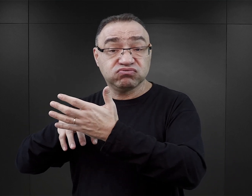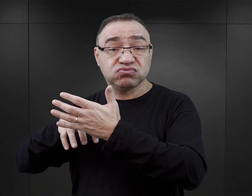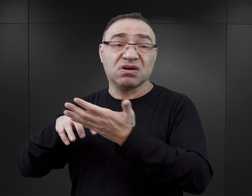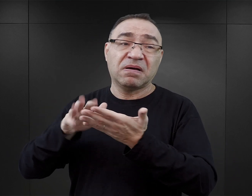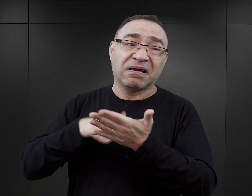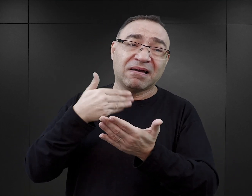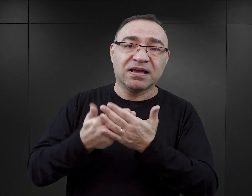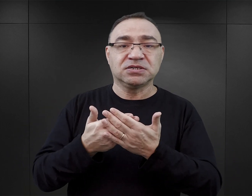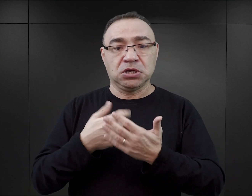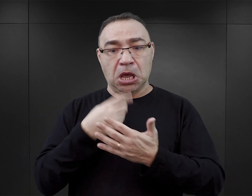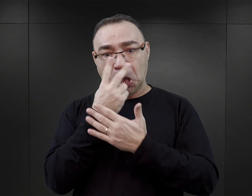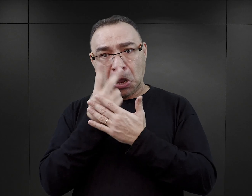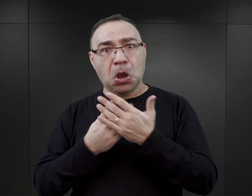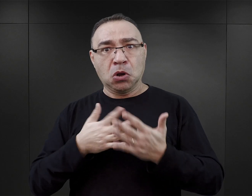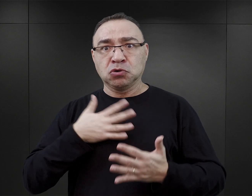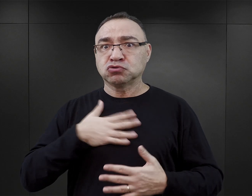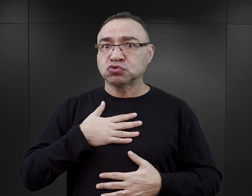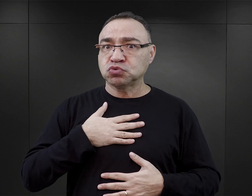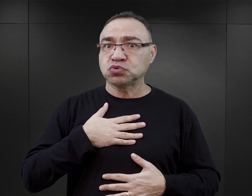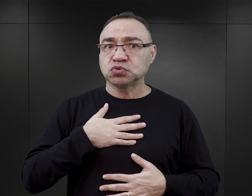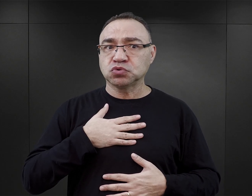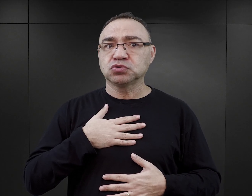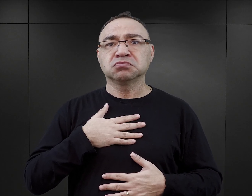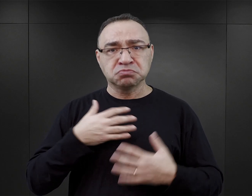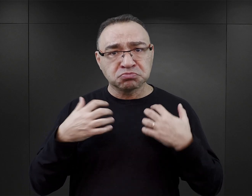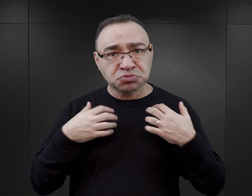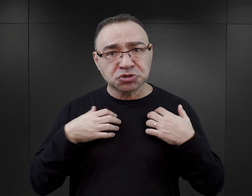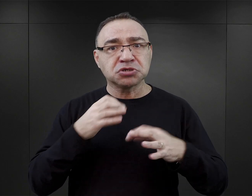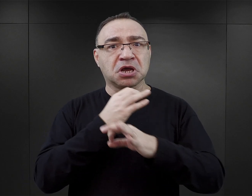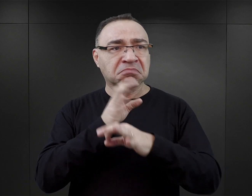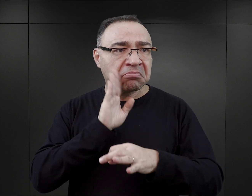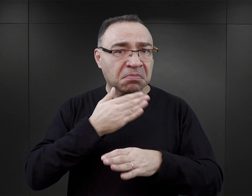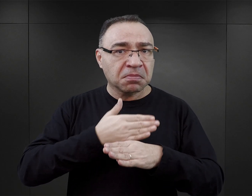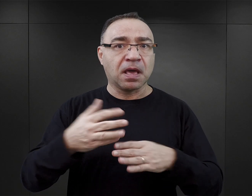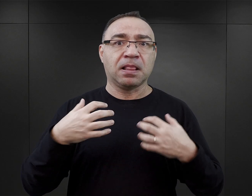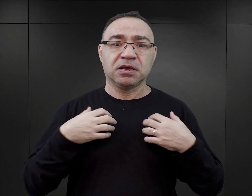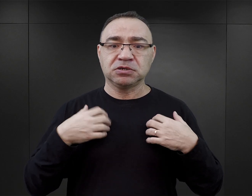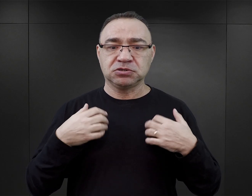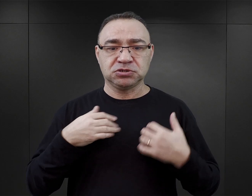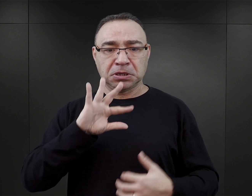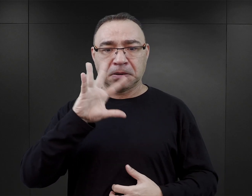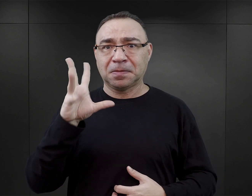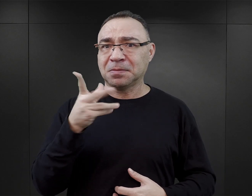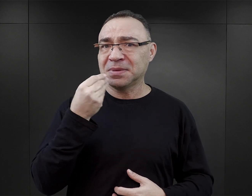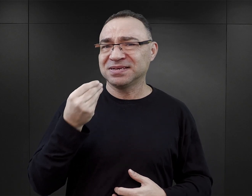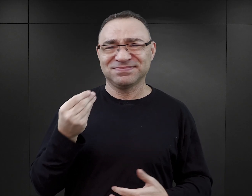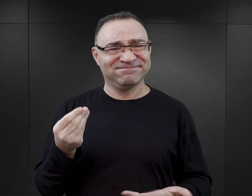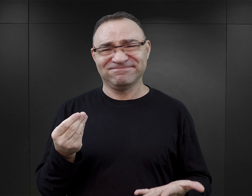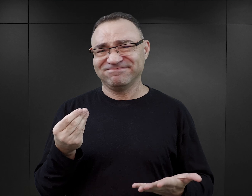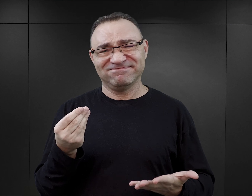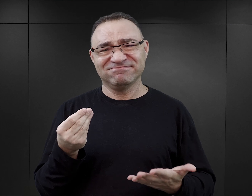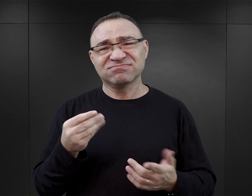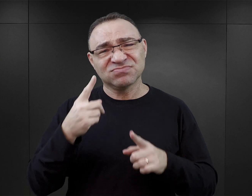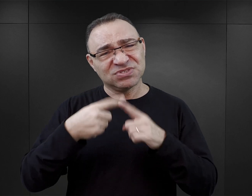że czytelnik wychodzi z przekonaniem, że człowiek przeżył Auschwitz i dalej jego życie już musiało być piękne, jest po prostu zakłamaniem.